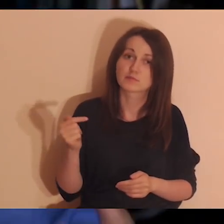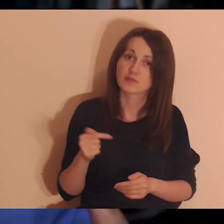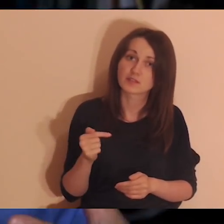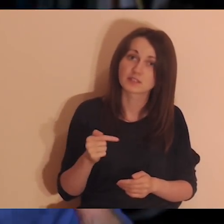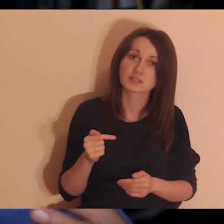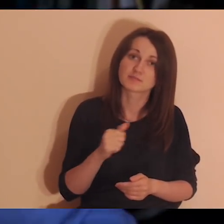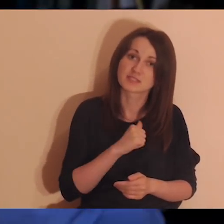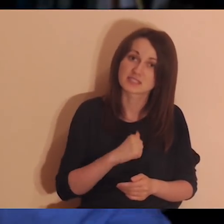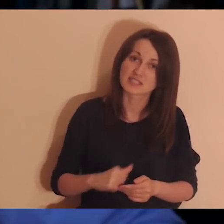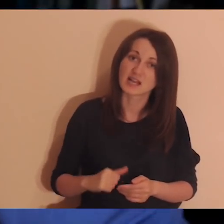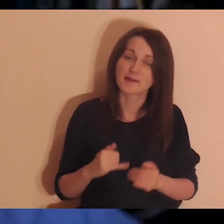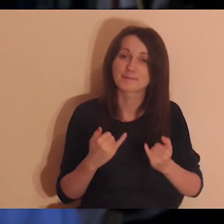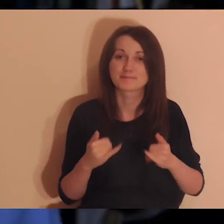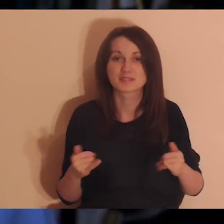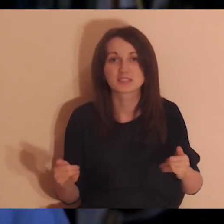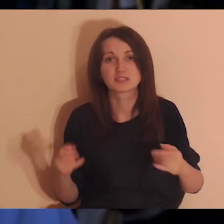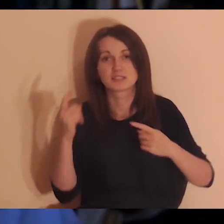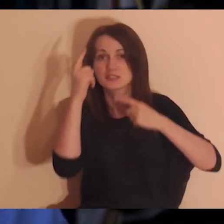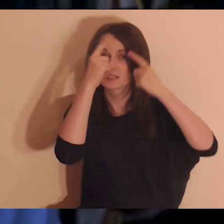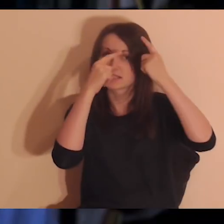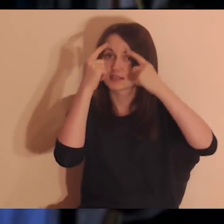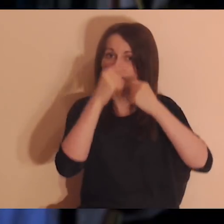albo jest coś takiego bardziej twojego, masz trochę inne myśli